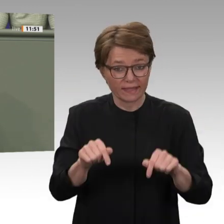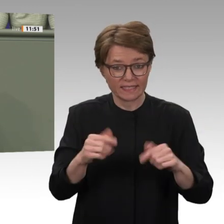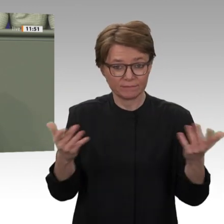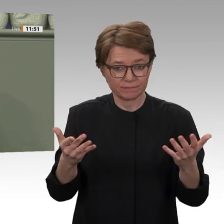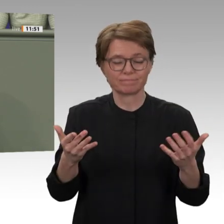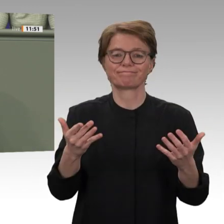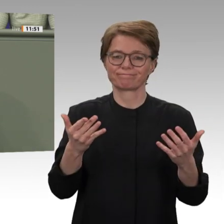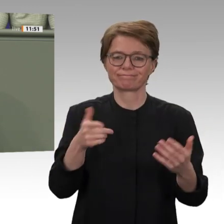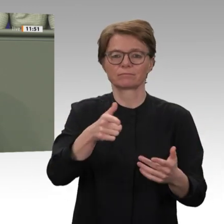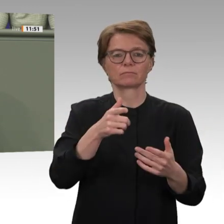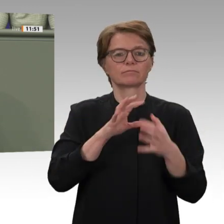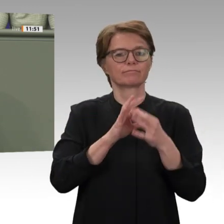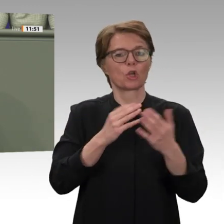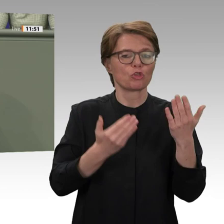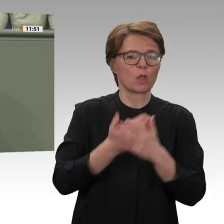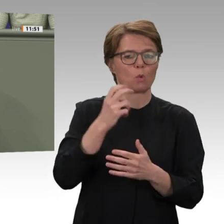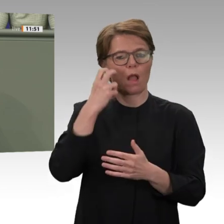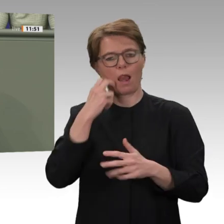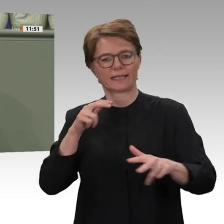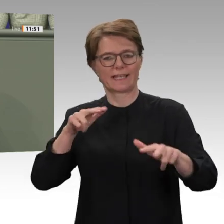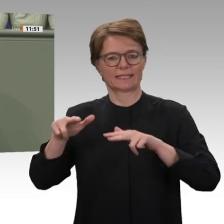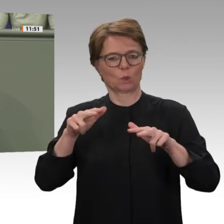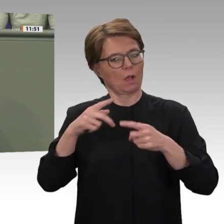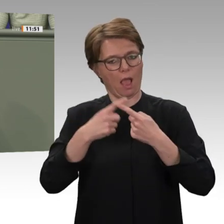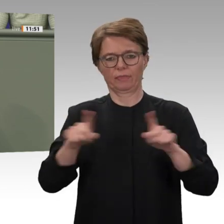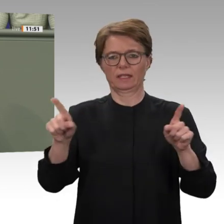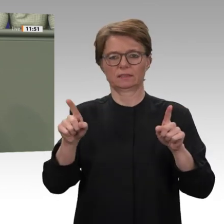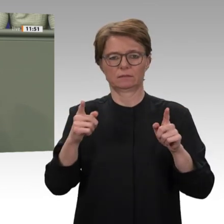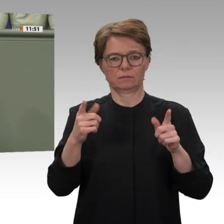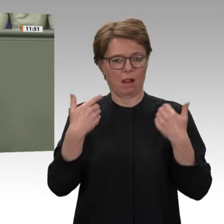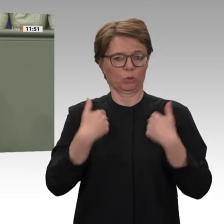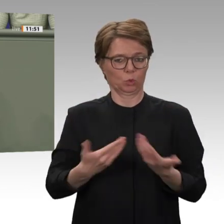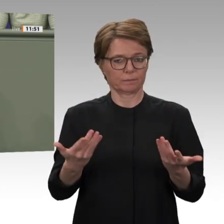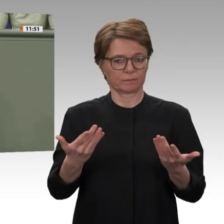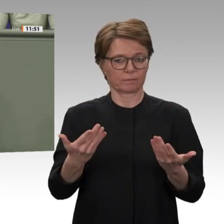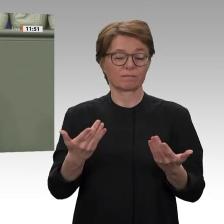und es mischen Regional- und Großmächte mit, die alle ihre eigenen Interessen im